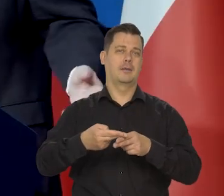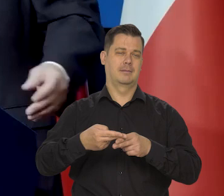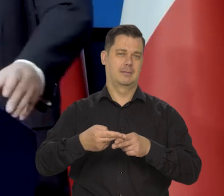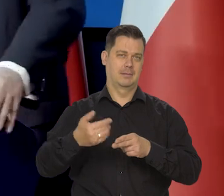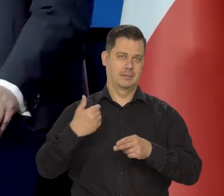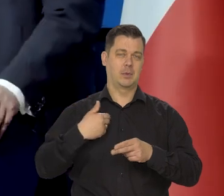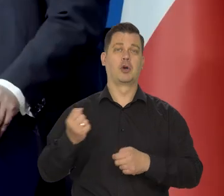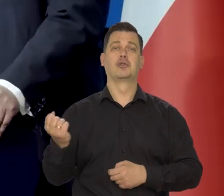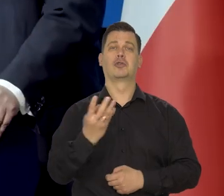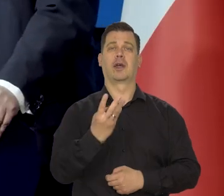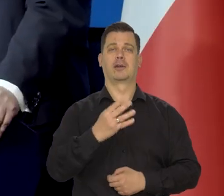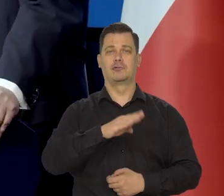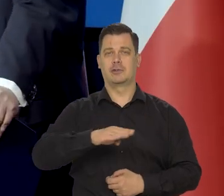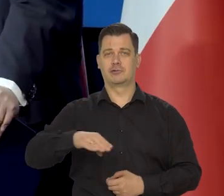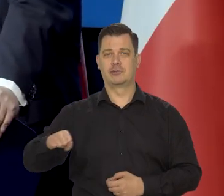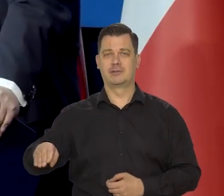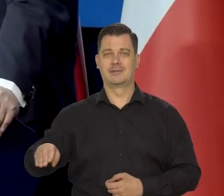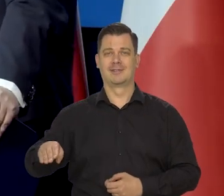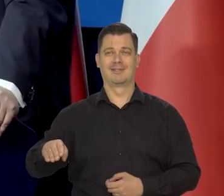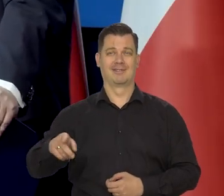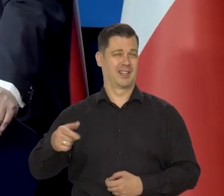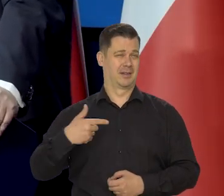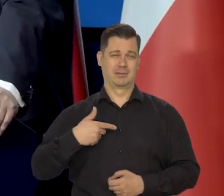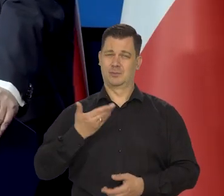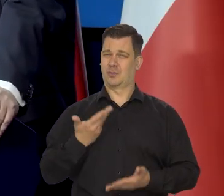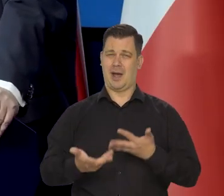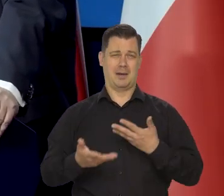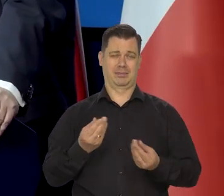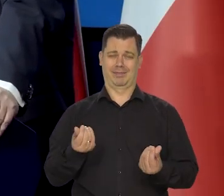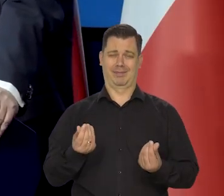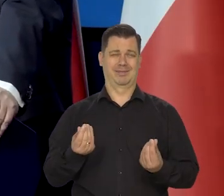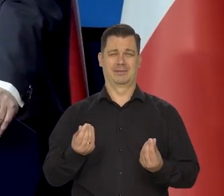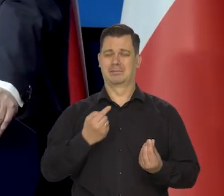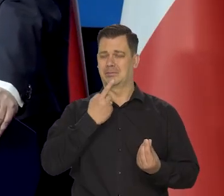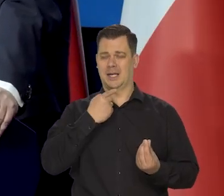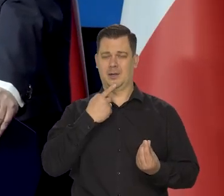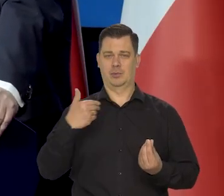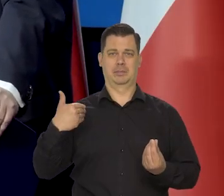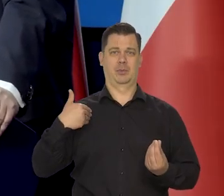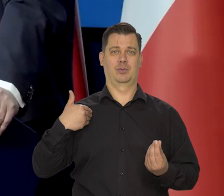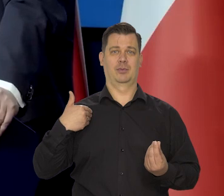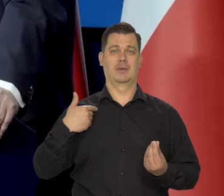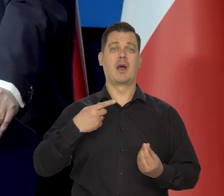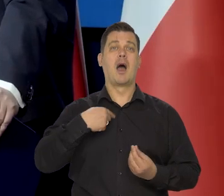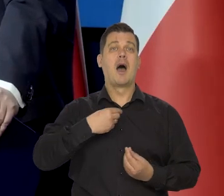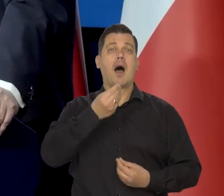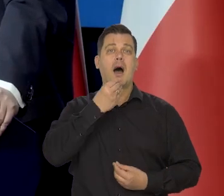i naszym posiłkiem podstawowym-